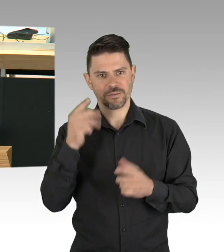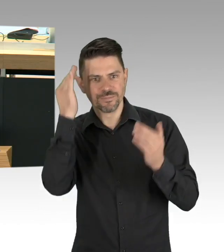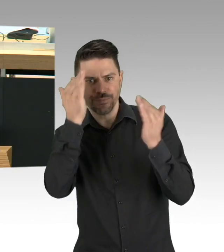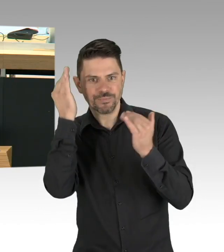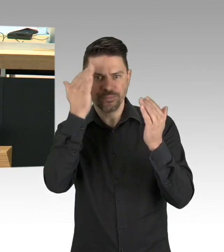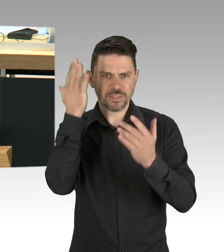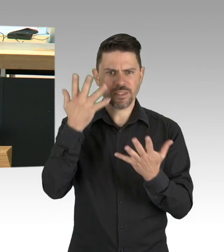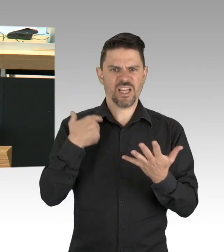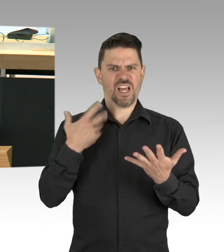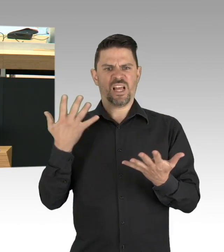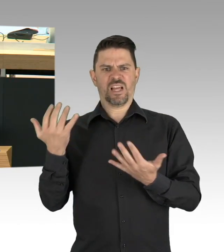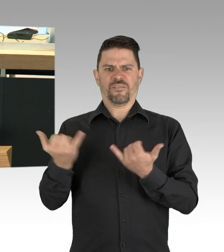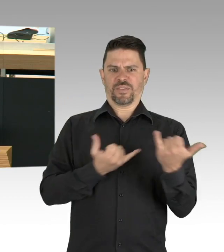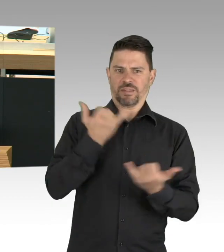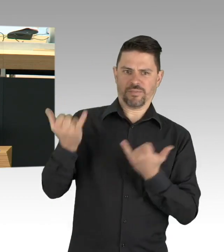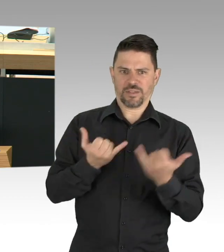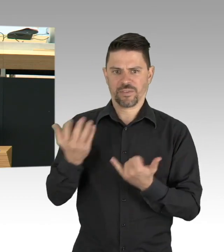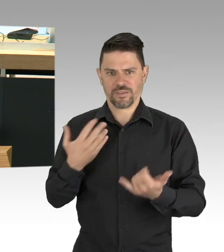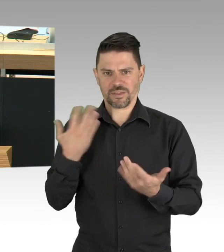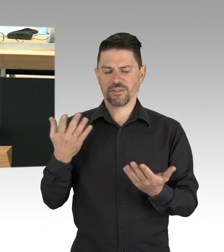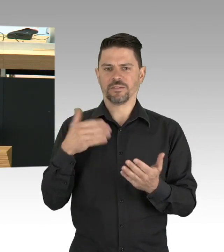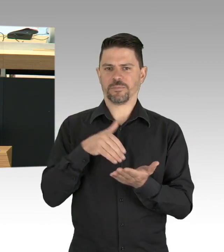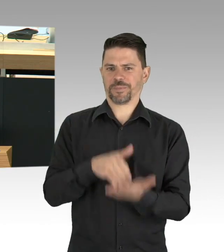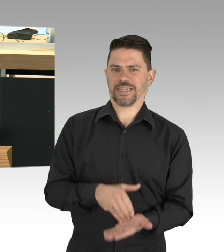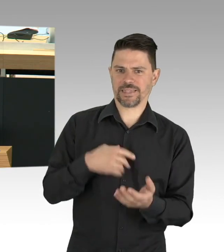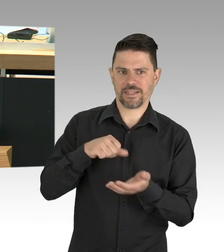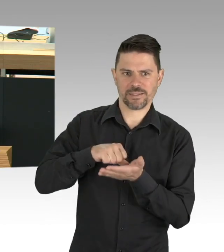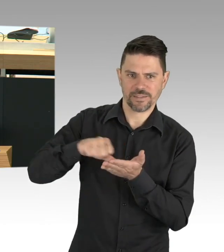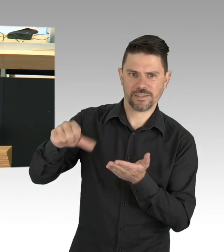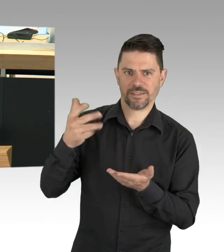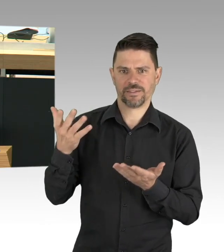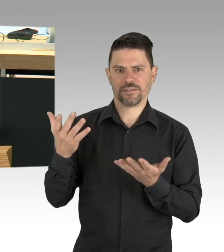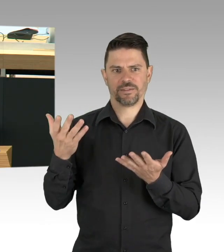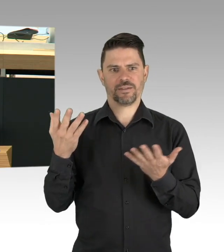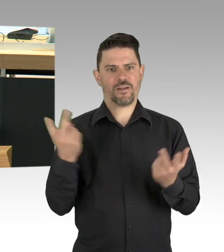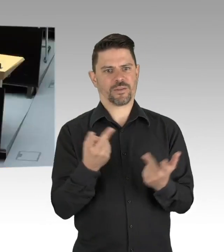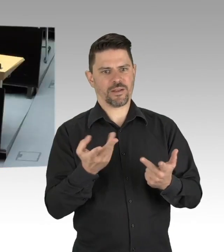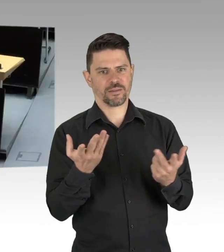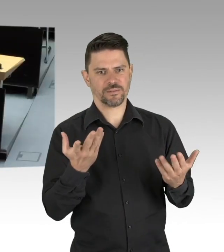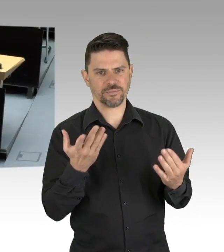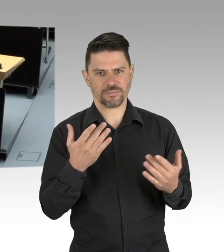das gerade bei gering VerdienerInnen nicht hinten und vorne reicht, deutlich zu erhöhen. (Zwischenrufe)